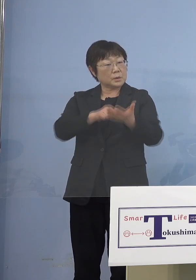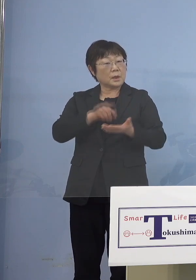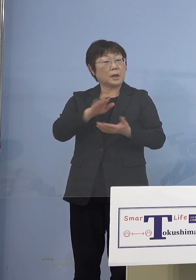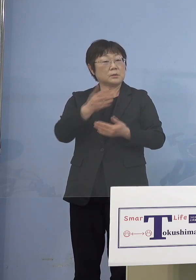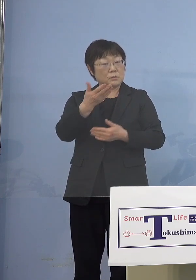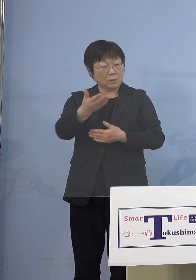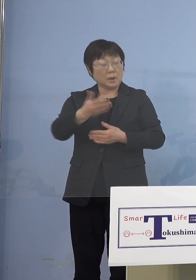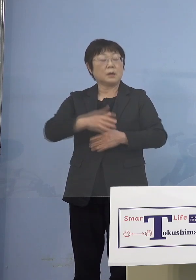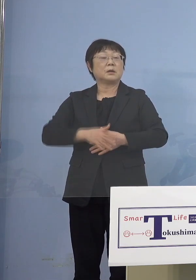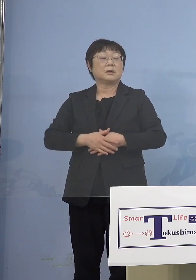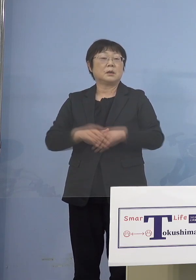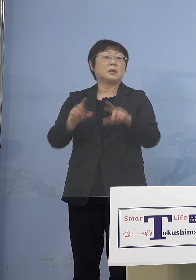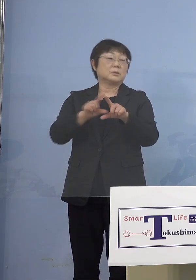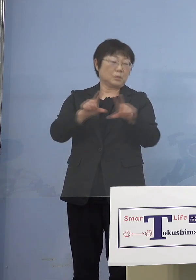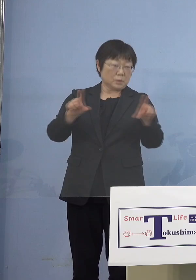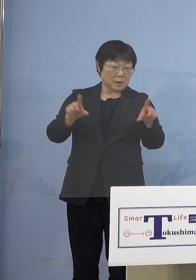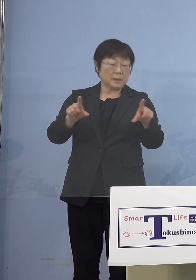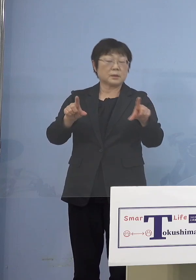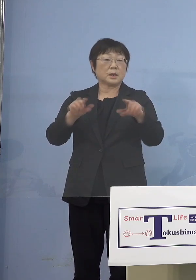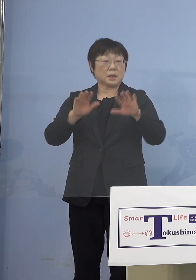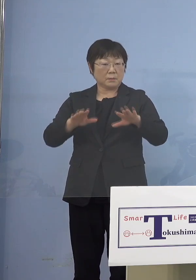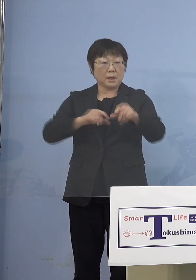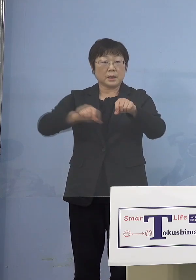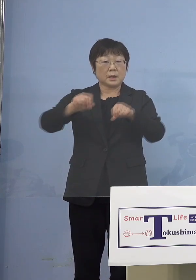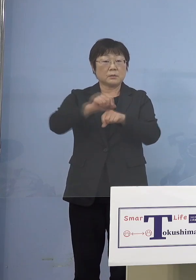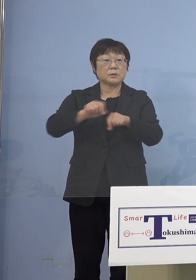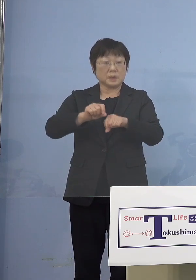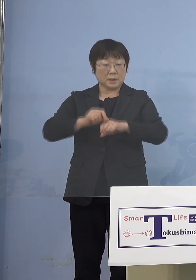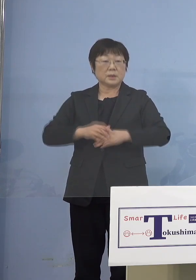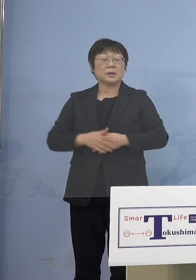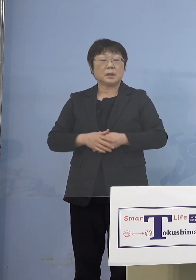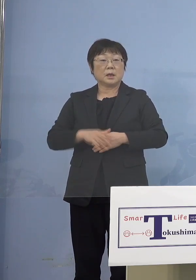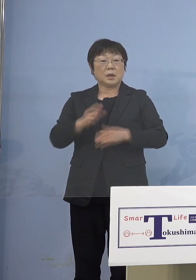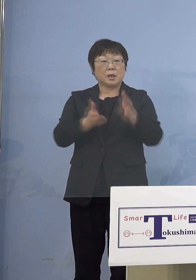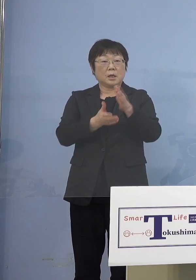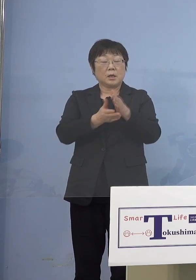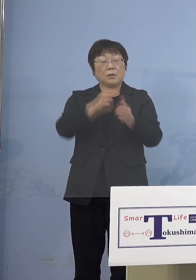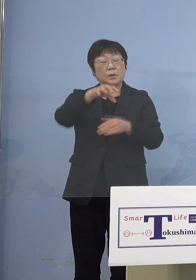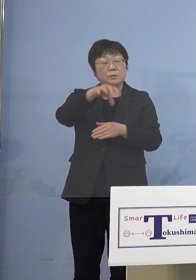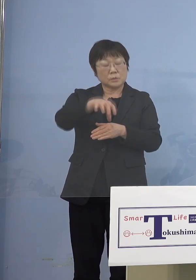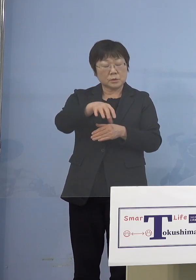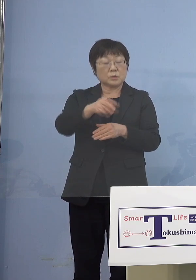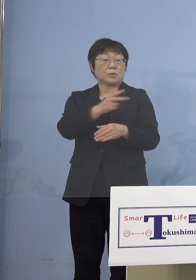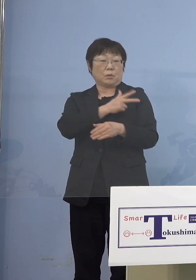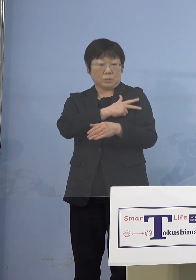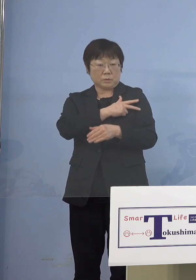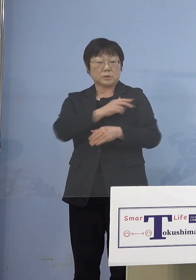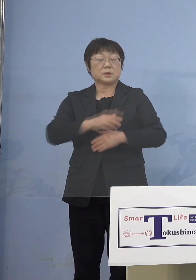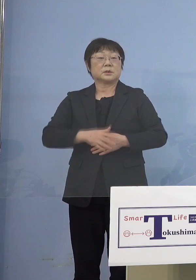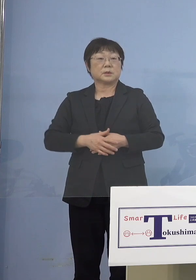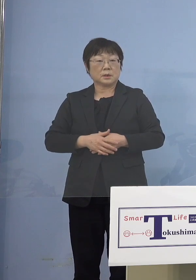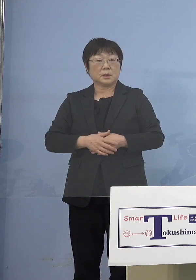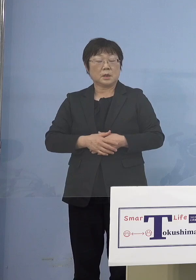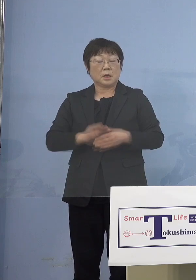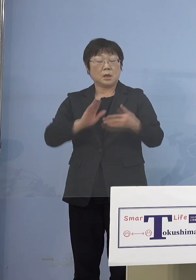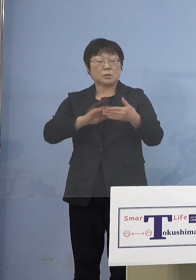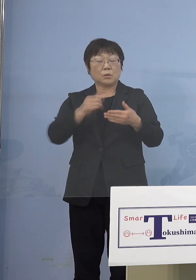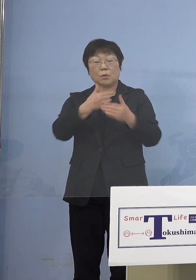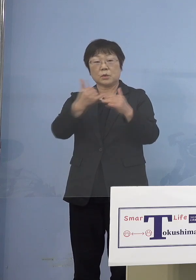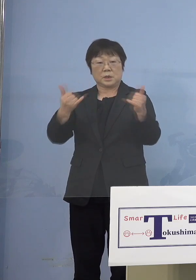当然今、逆に保育所などの 保育士さんたちが濃厚接触者になったり